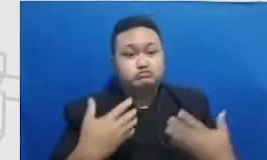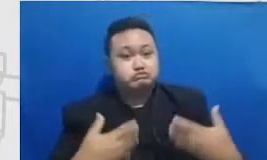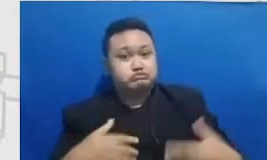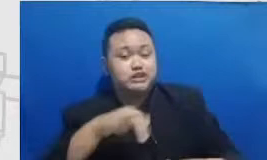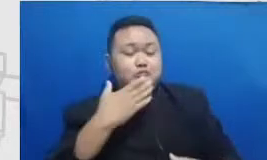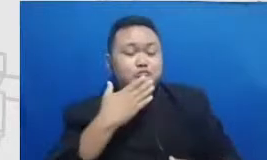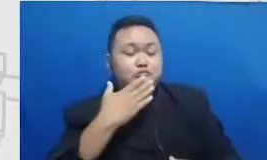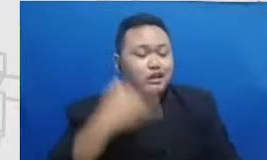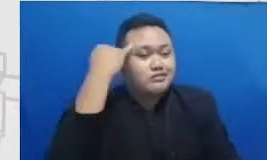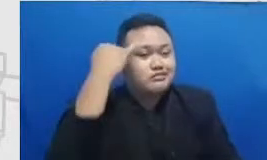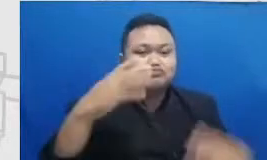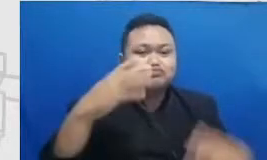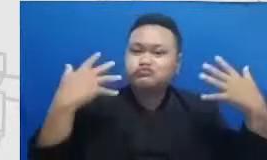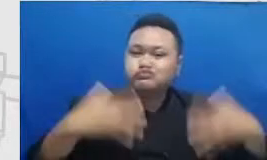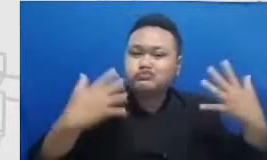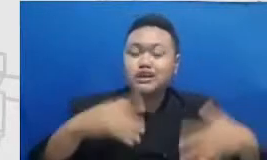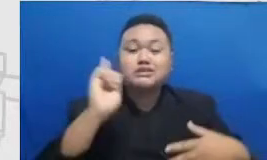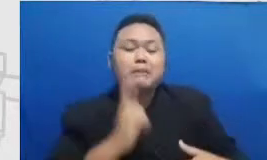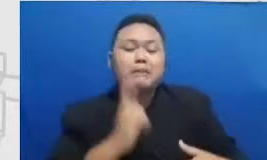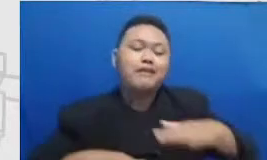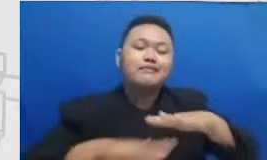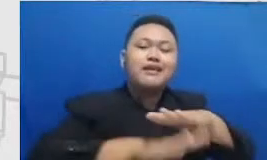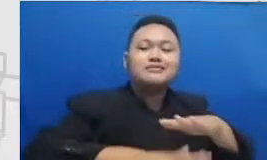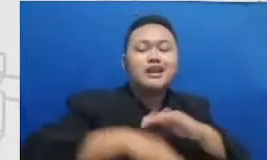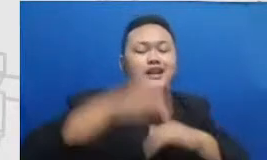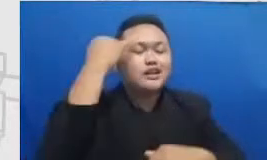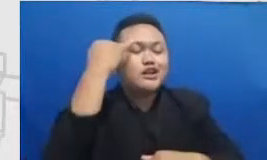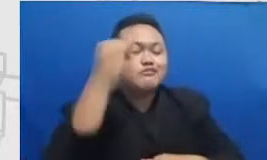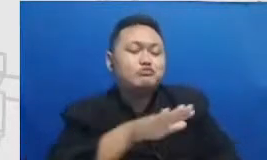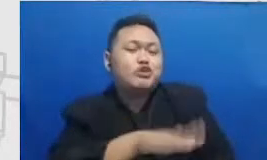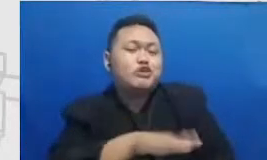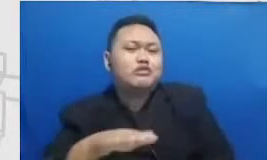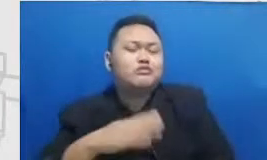sangat luas gitu mereka pengembangan mimpi itu bisa lebih luas lagi daripada sebelumnya